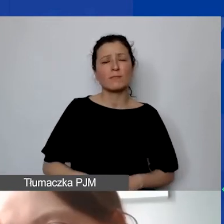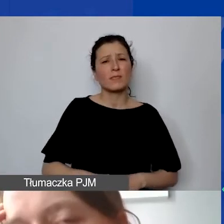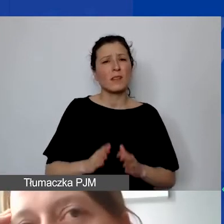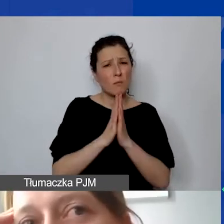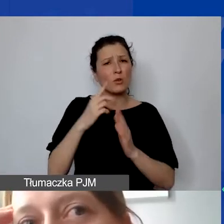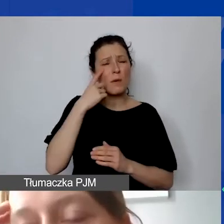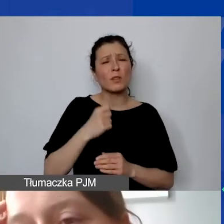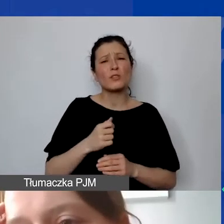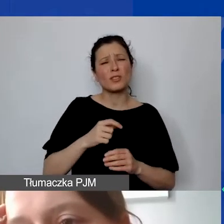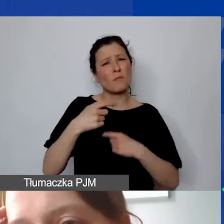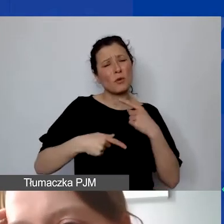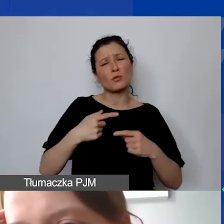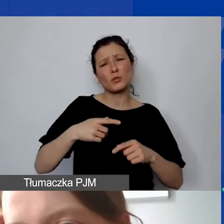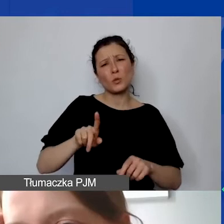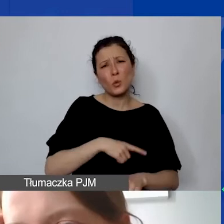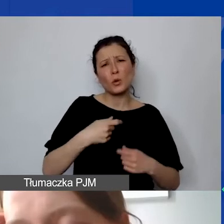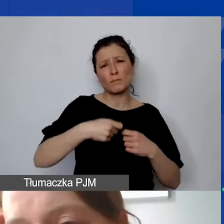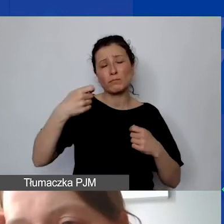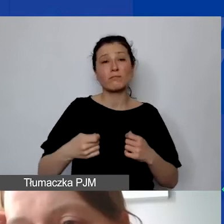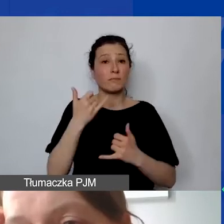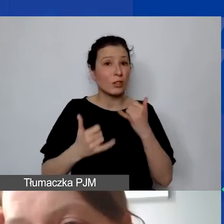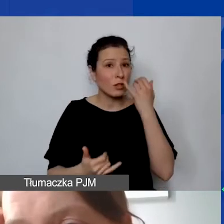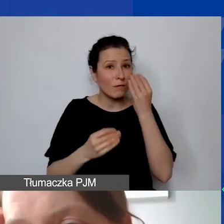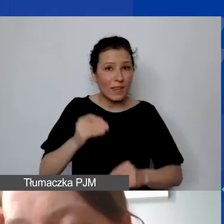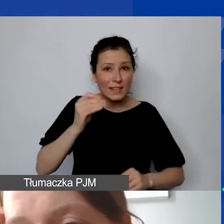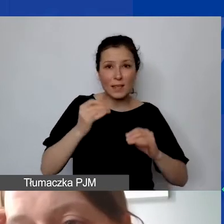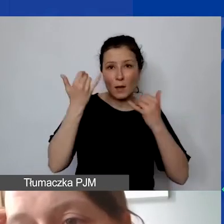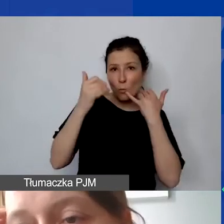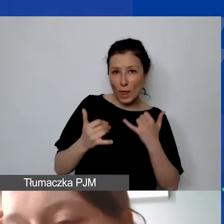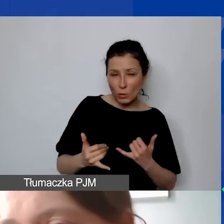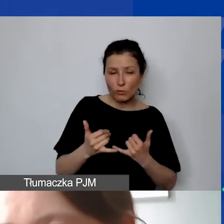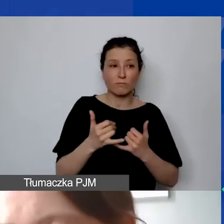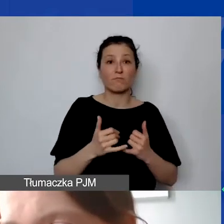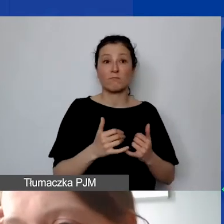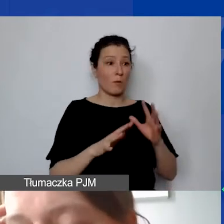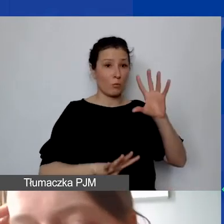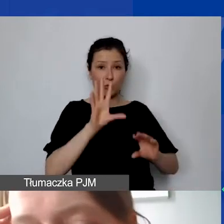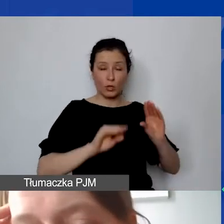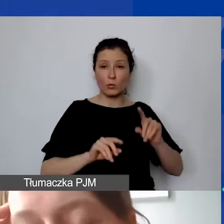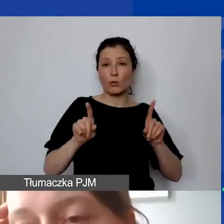Im więcej jest niestety błędów na poziomie budżetu w szczególności, ale także wskaźników rezultatu,